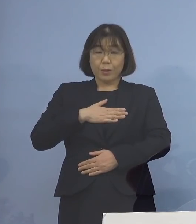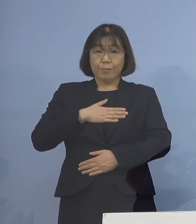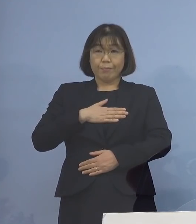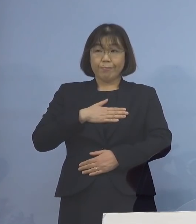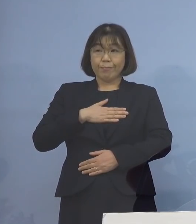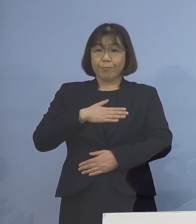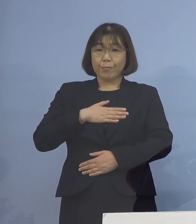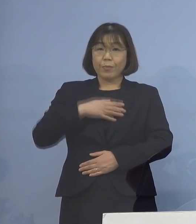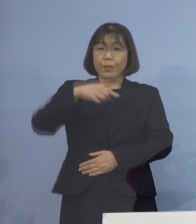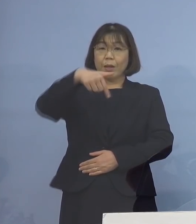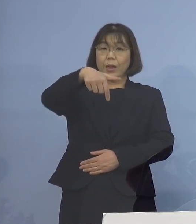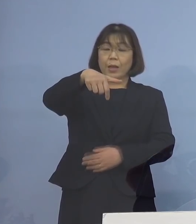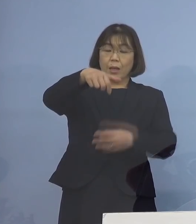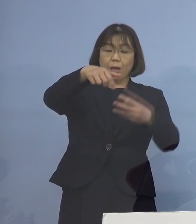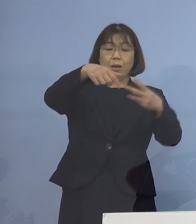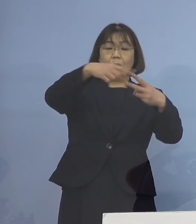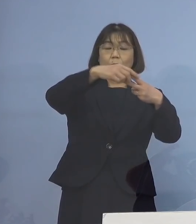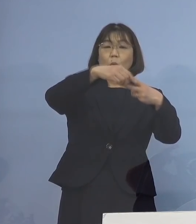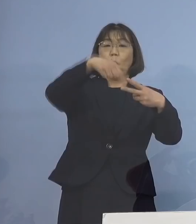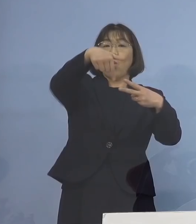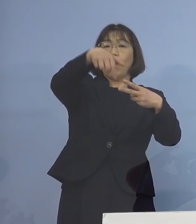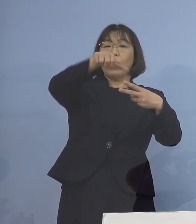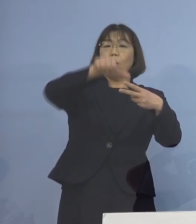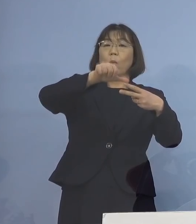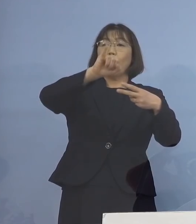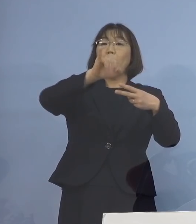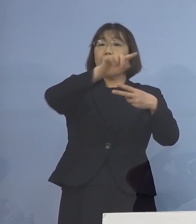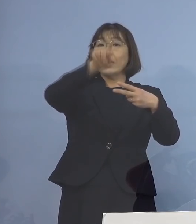ファイザー、ファイザーと打たれた今 高齢者の皆様方